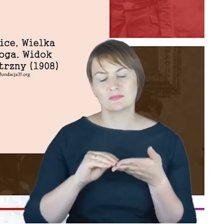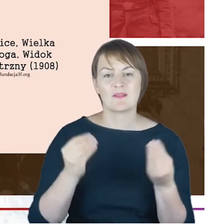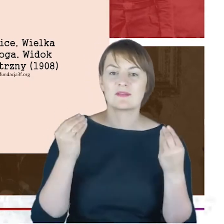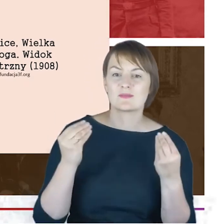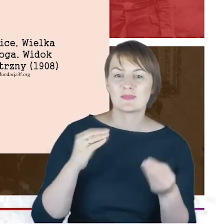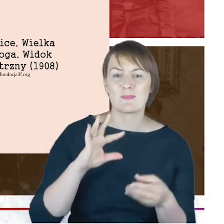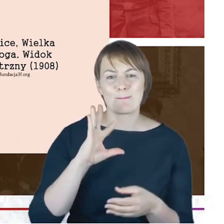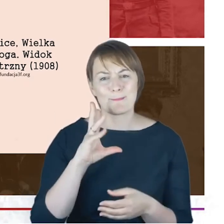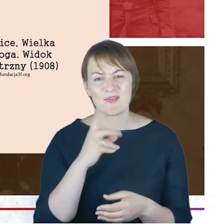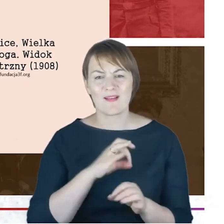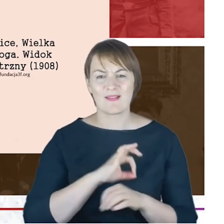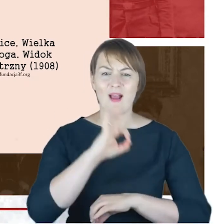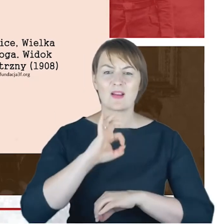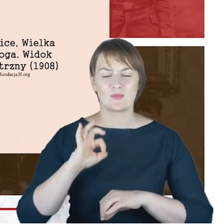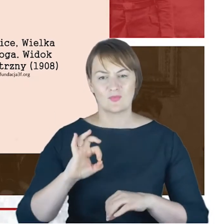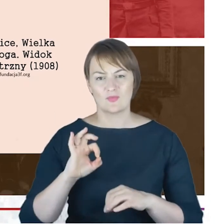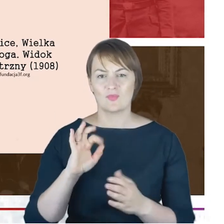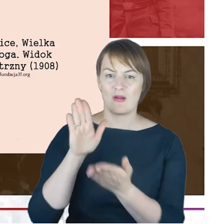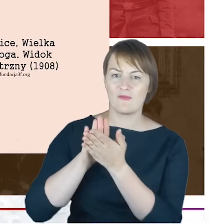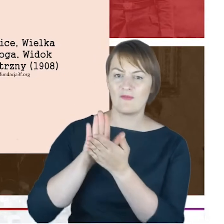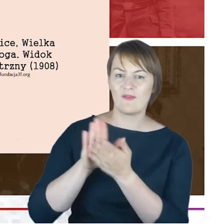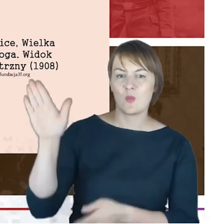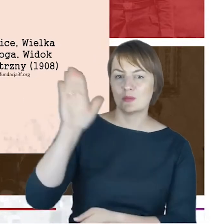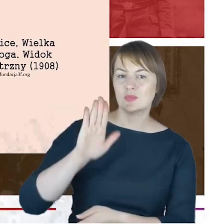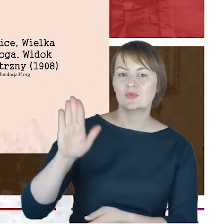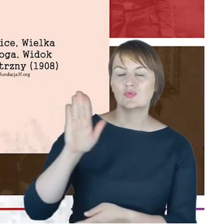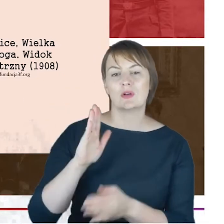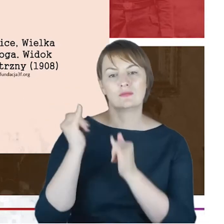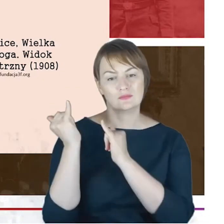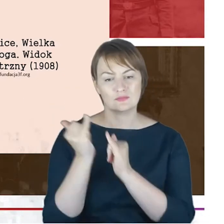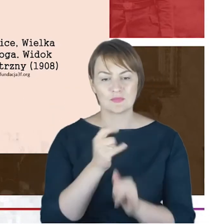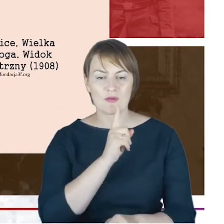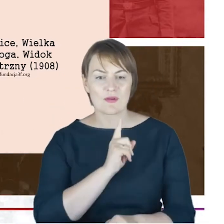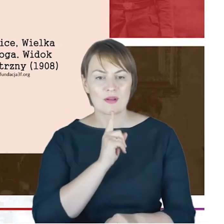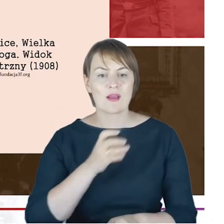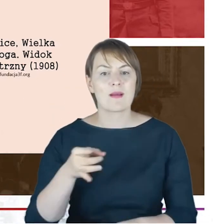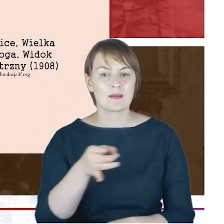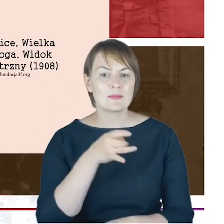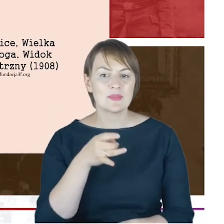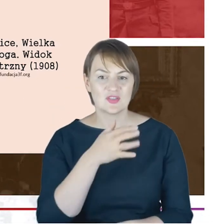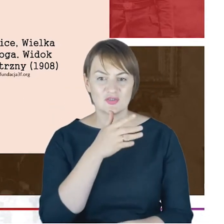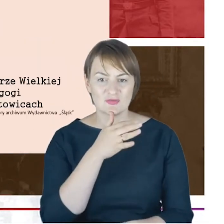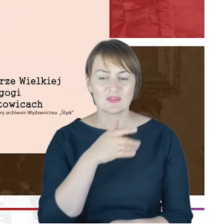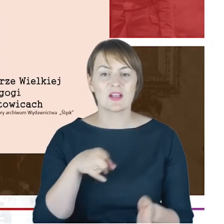budowla na chwałę Bożą, dla dobra religijnego gminy i dla ozdoby miasta. Tu jeszcze jedno zdjęcie,